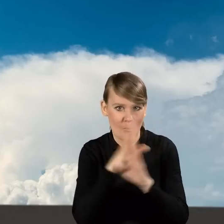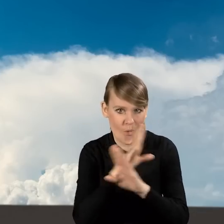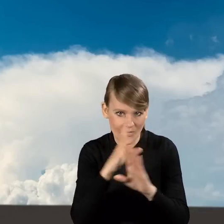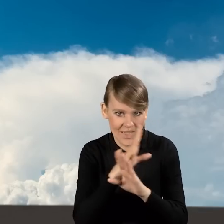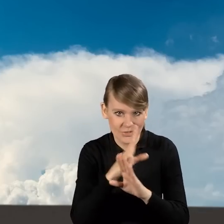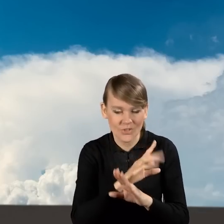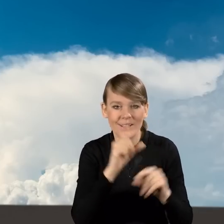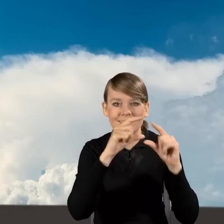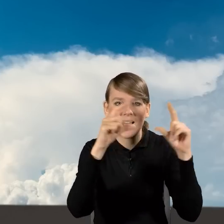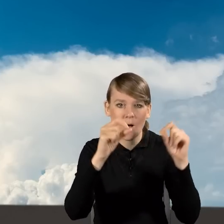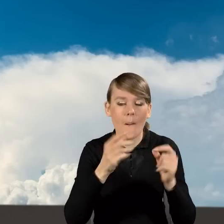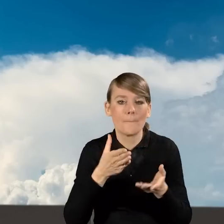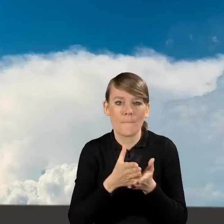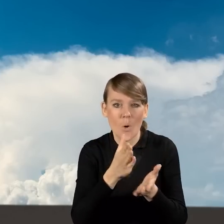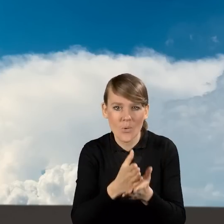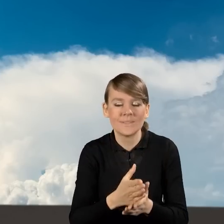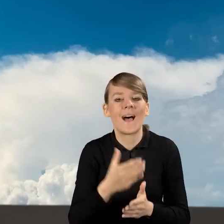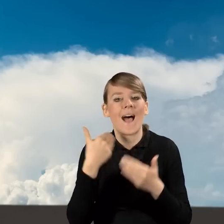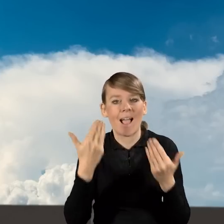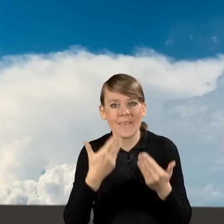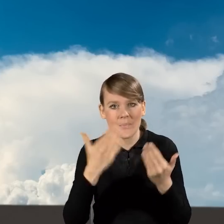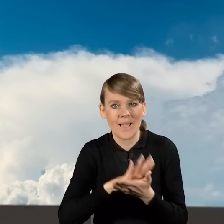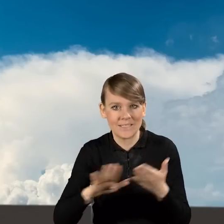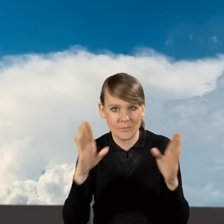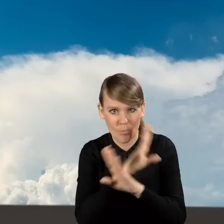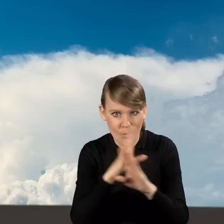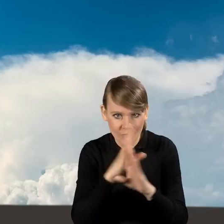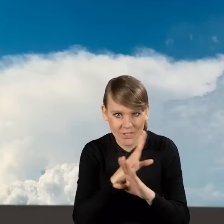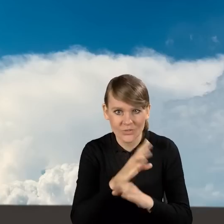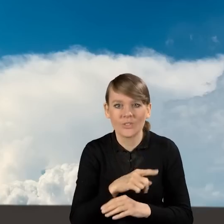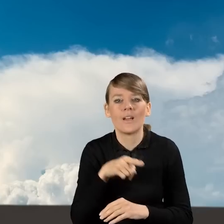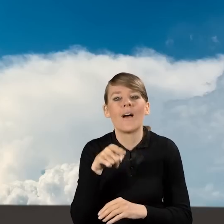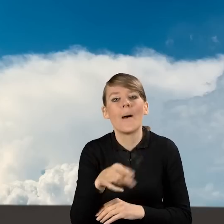w zakładce Pomoc Akademia Czystego Powietrza w odpowiedziach na pytania.